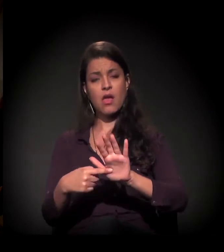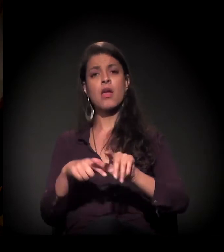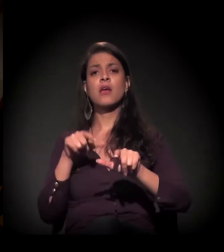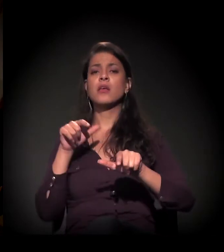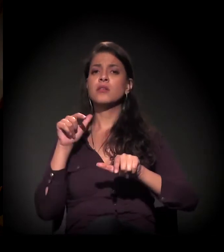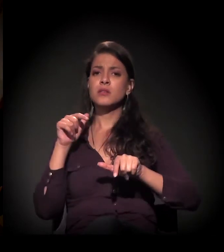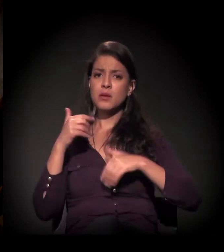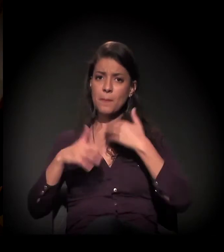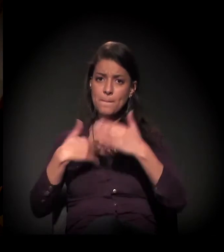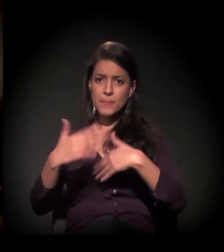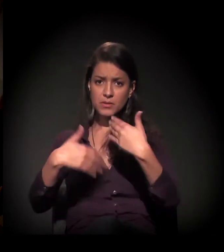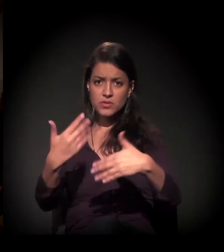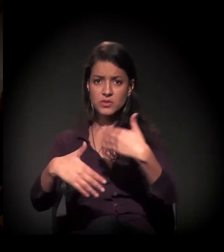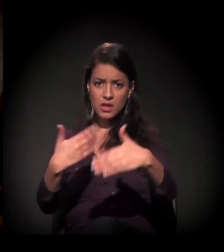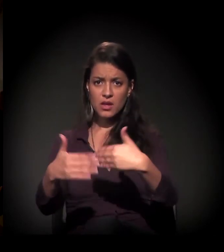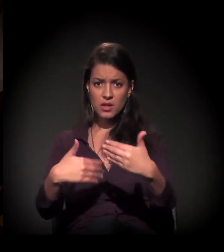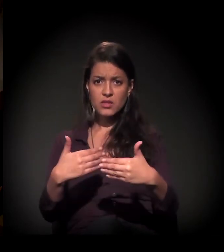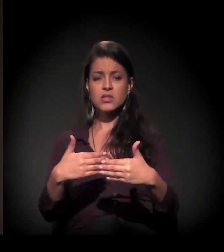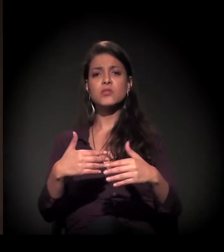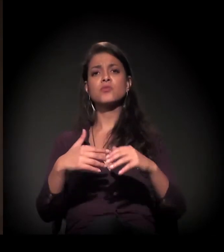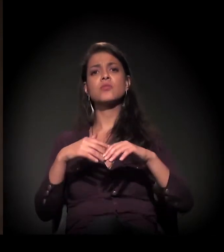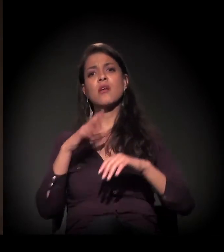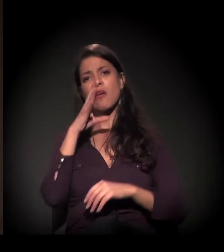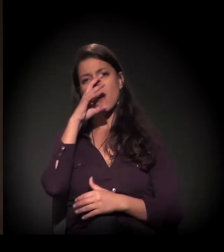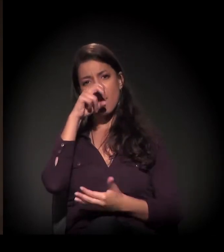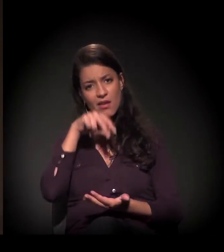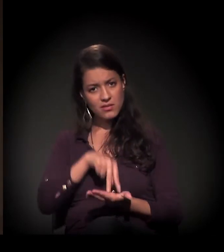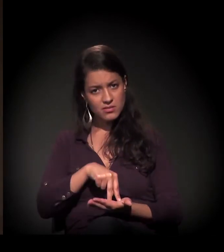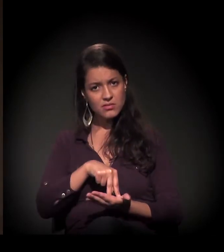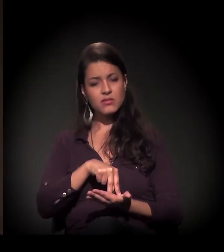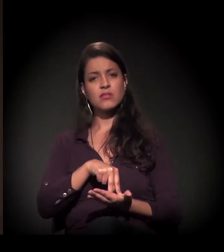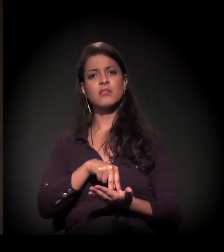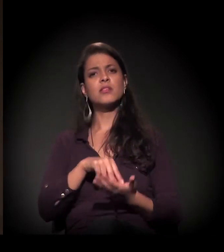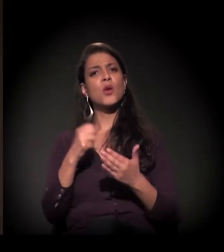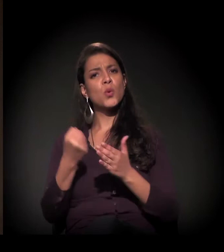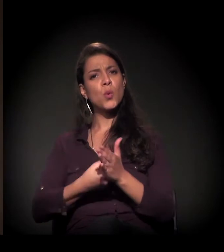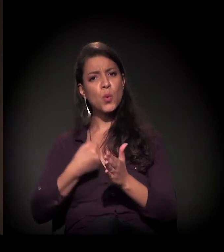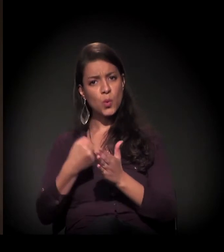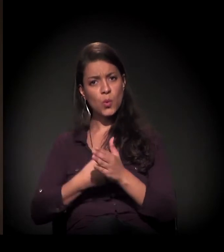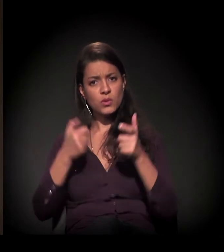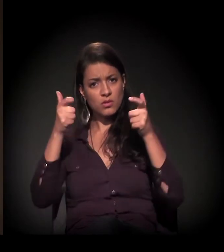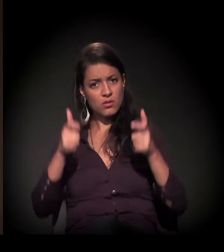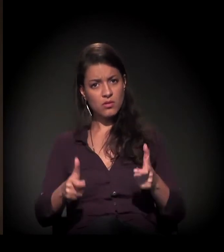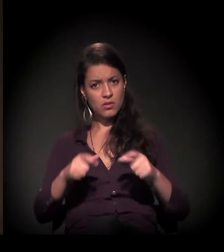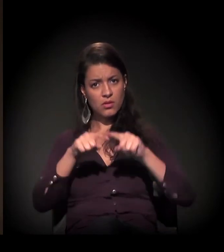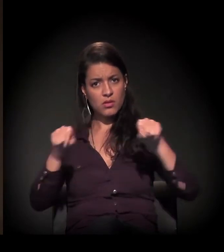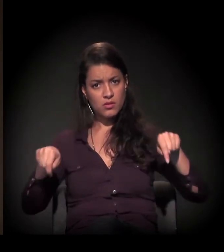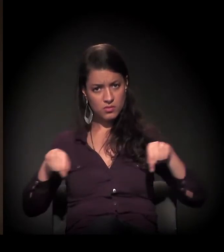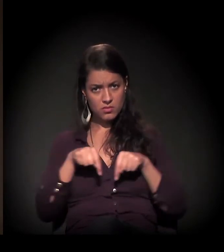falando então desse processo das resistências e da luta no território,